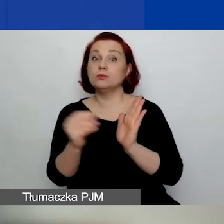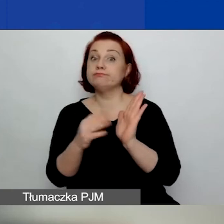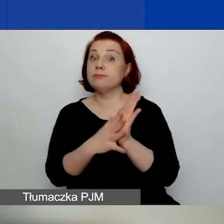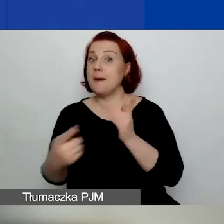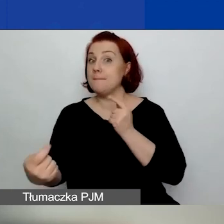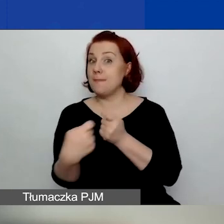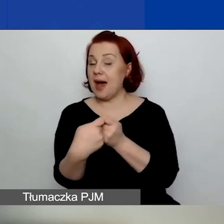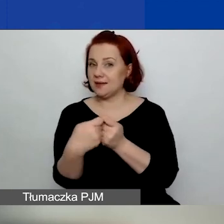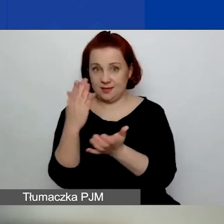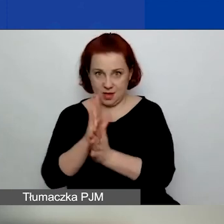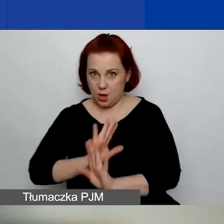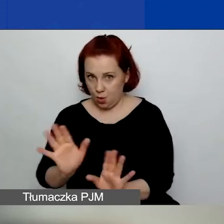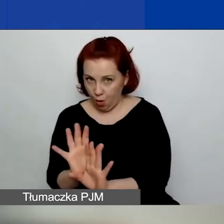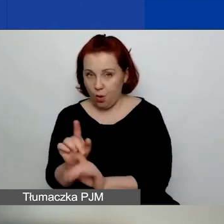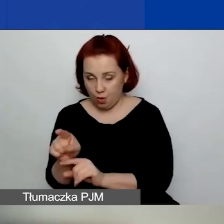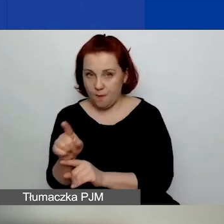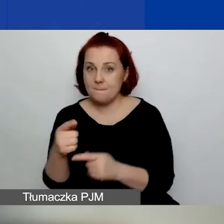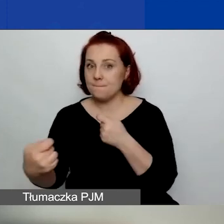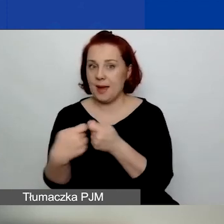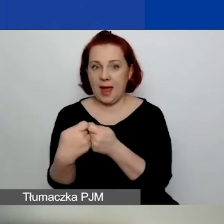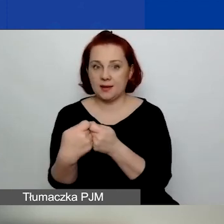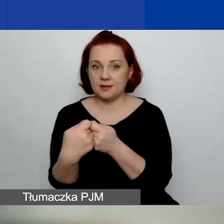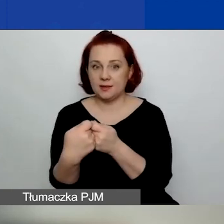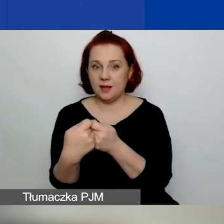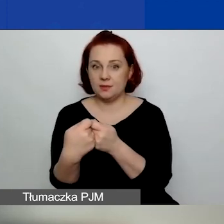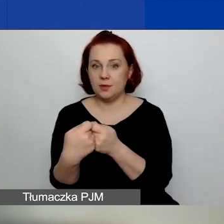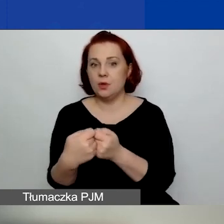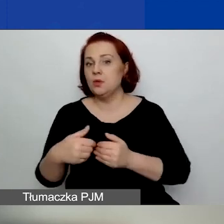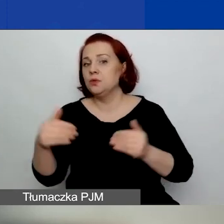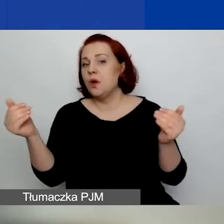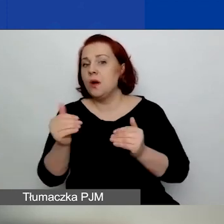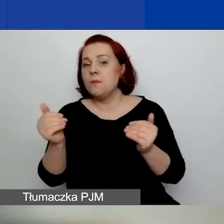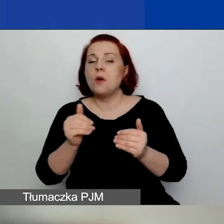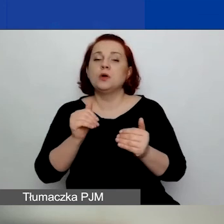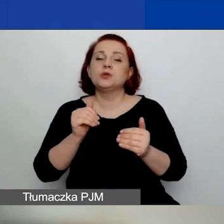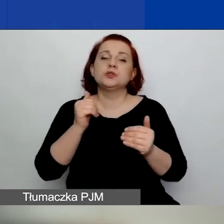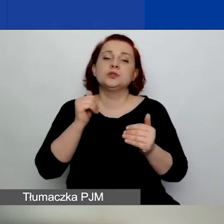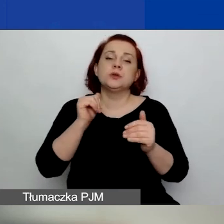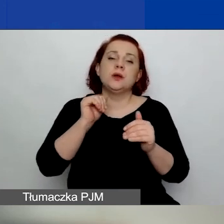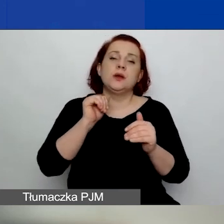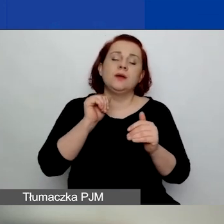to może być nieograniczoną ilość razy partnerem.